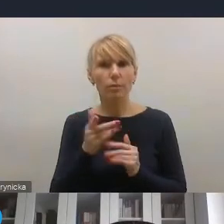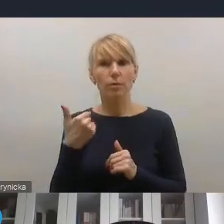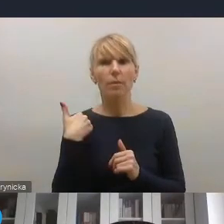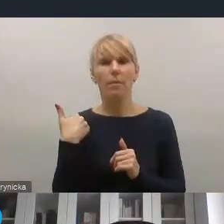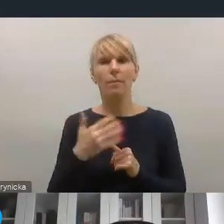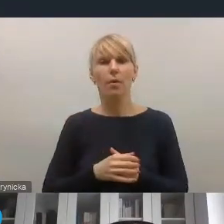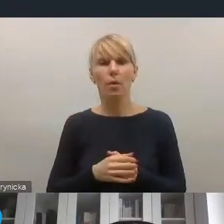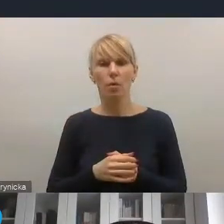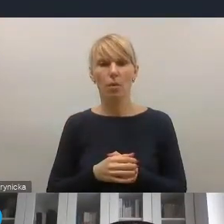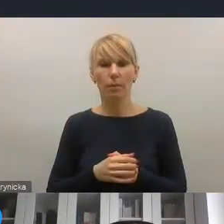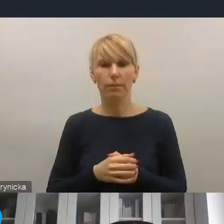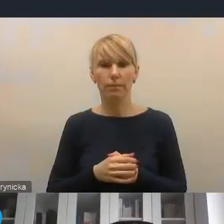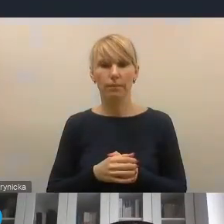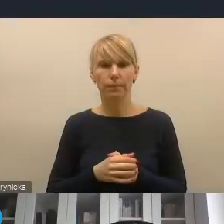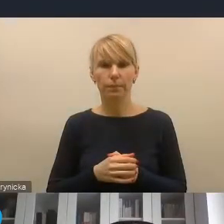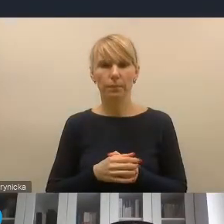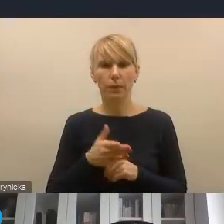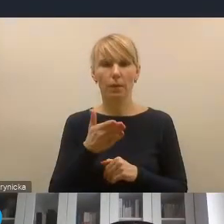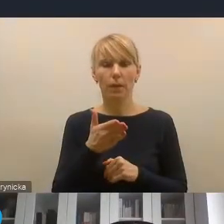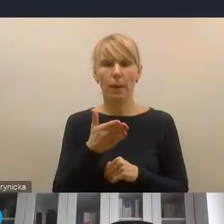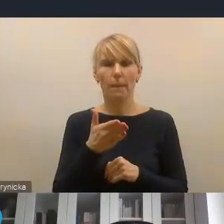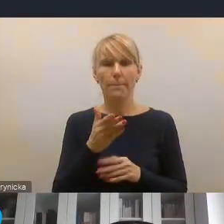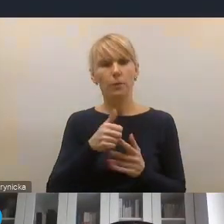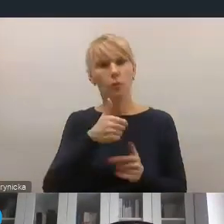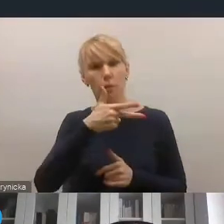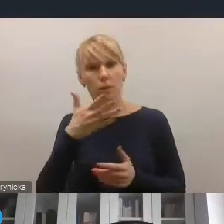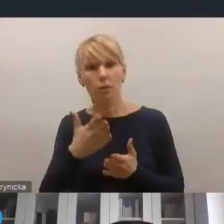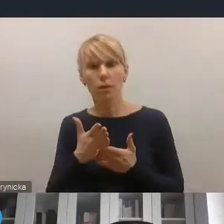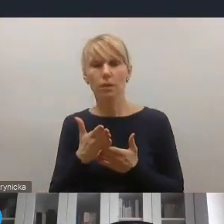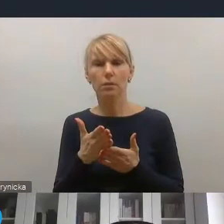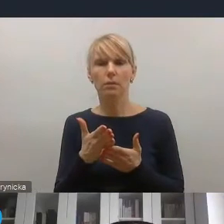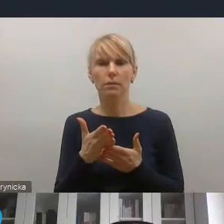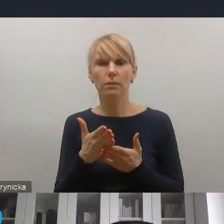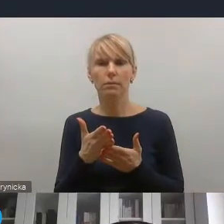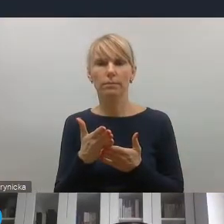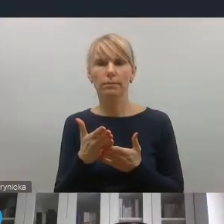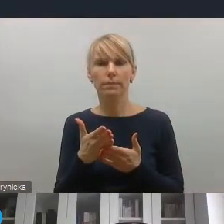wśród tych kluczowych 11 czy kilkunastu wyzwań,